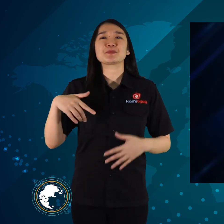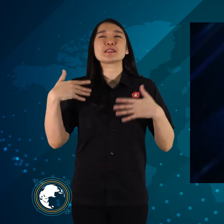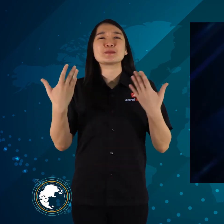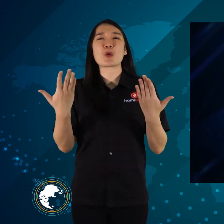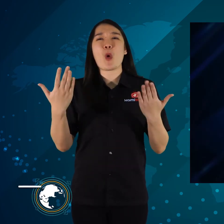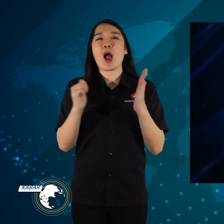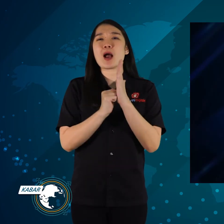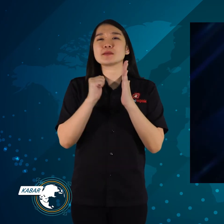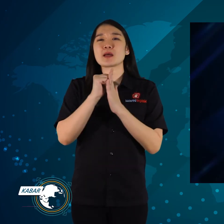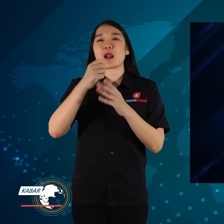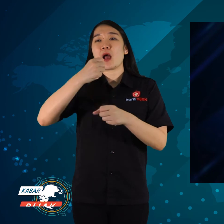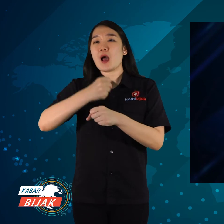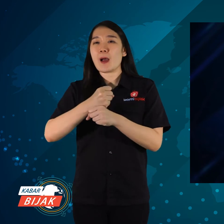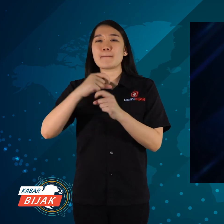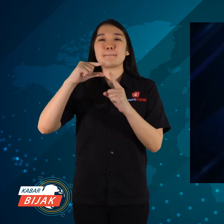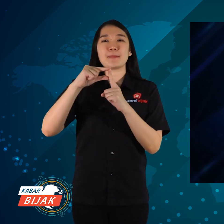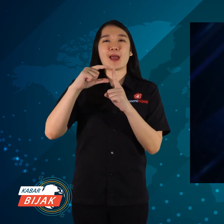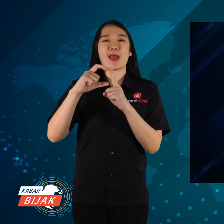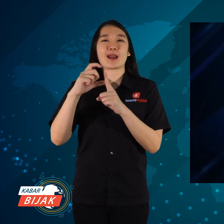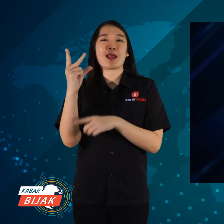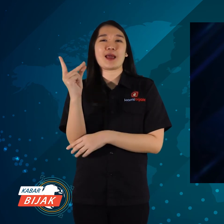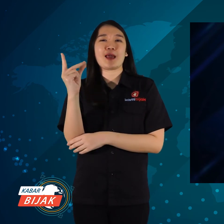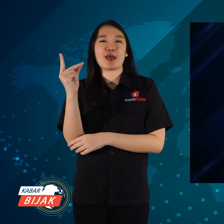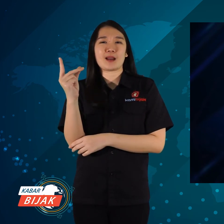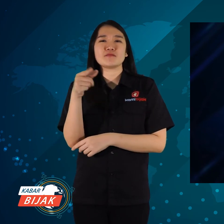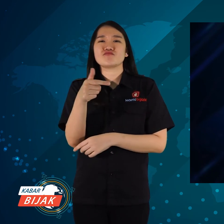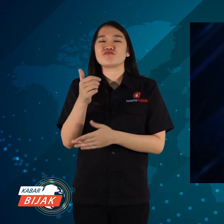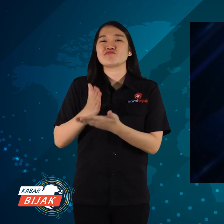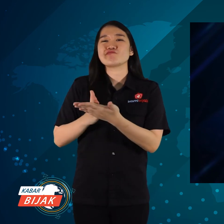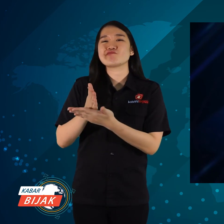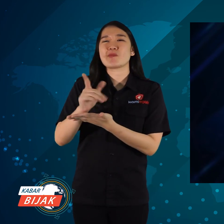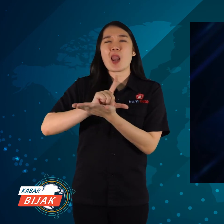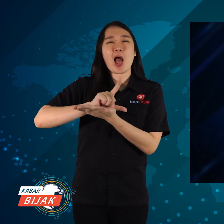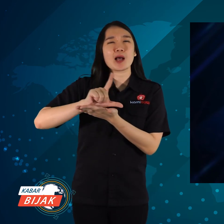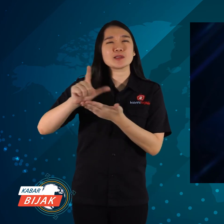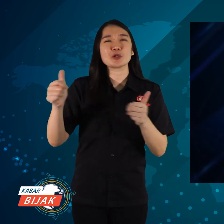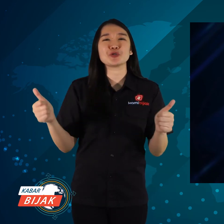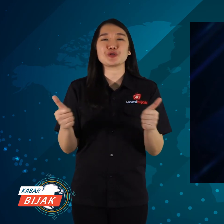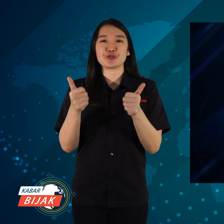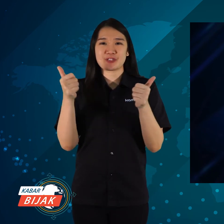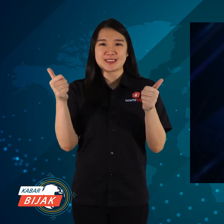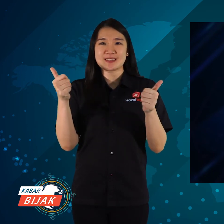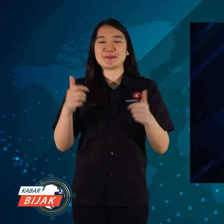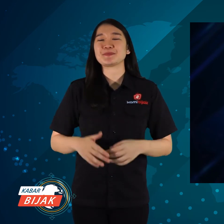Semoga acara GPDRR jalan lancar sukses.